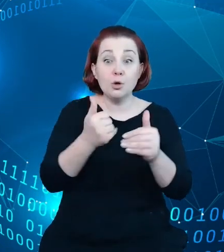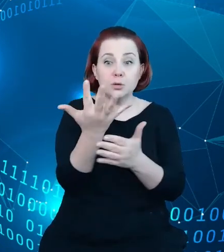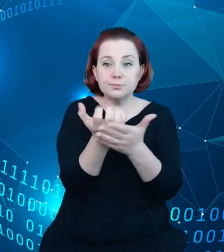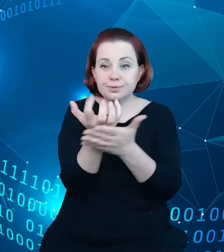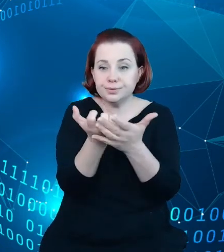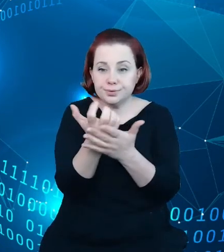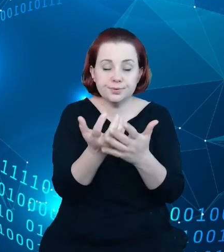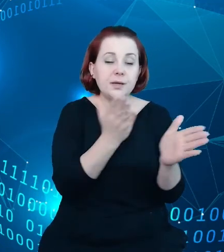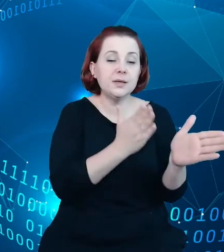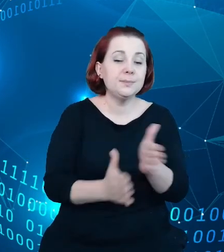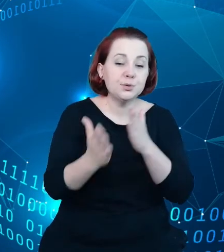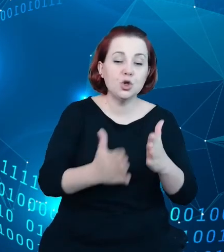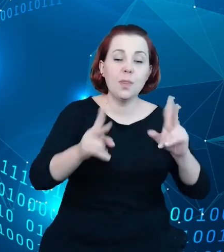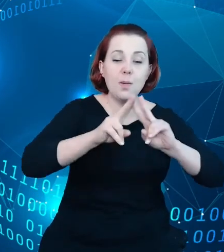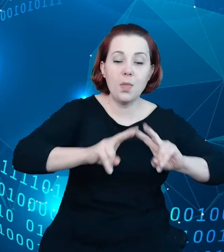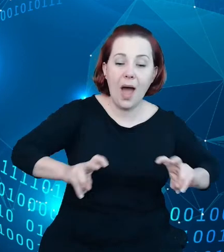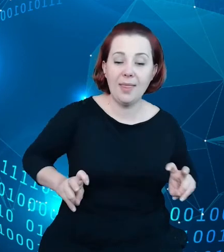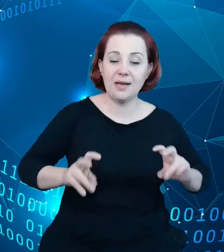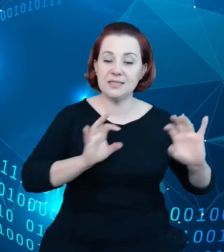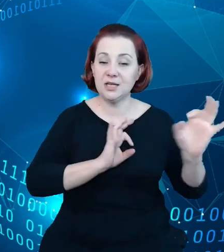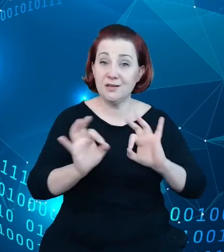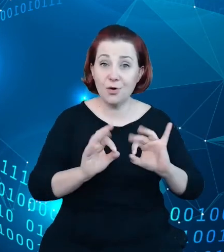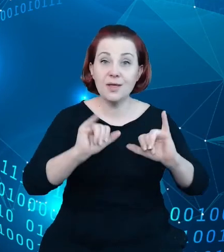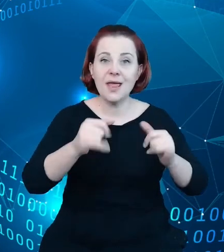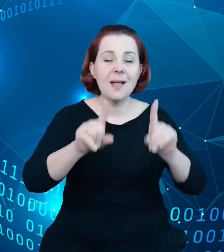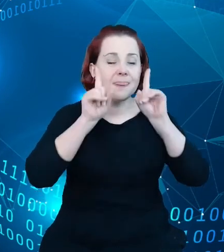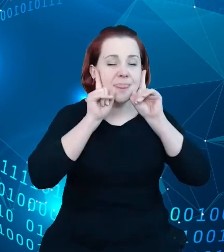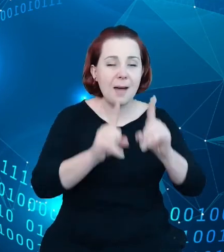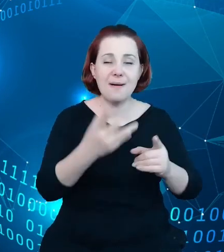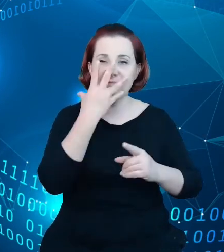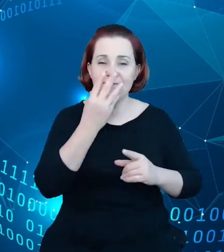informacji o rzeczywistym, mierzalnym ruchu turystycznym.